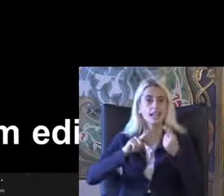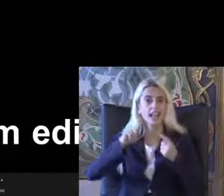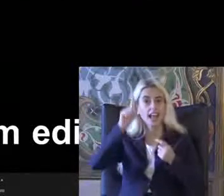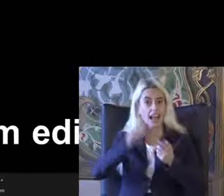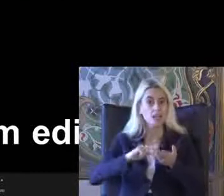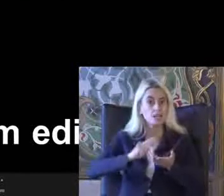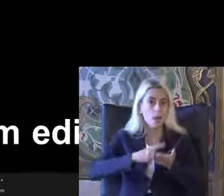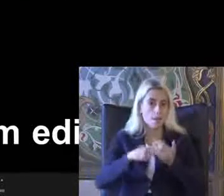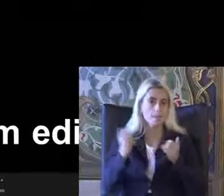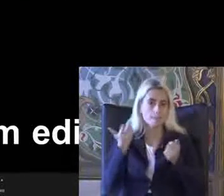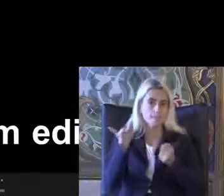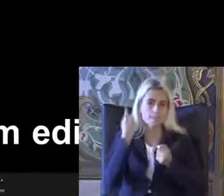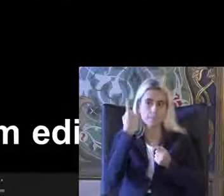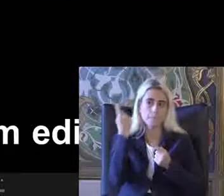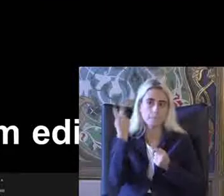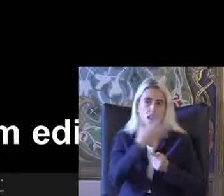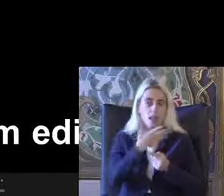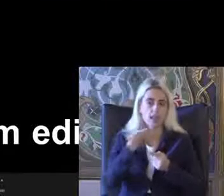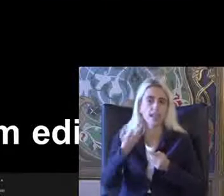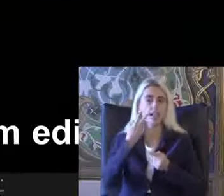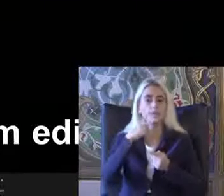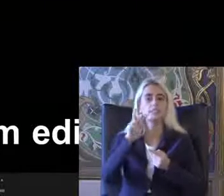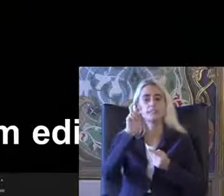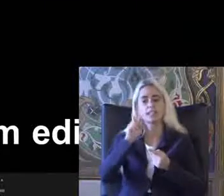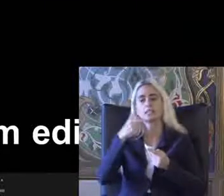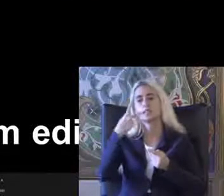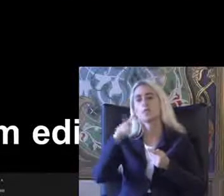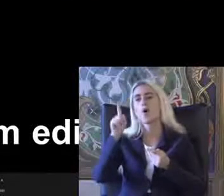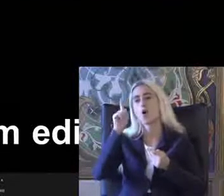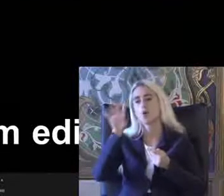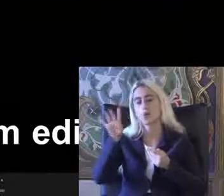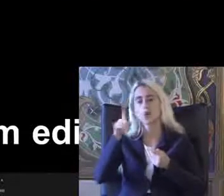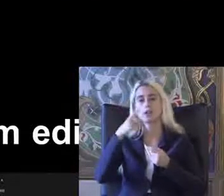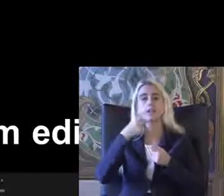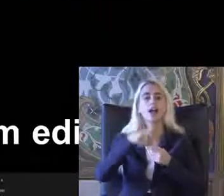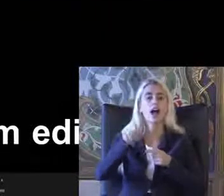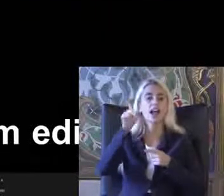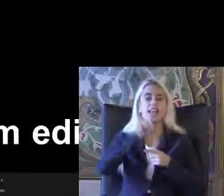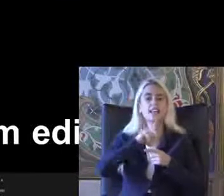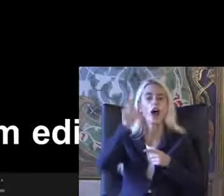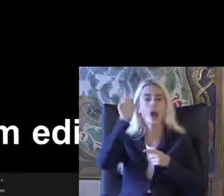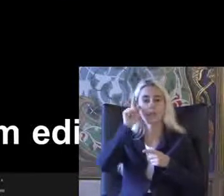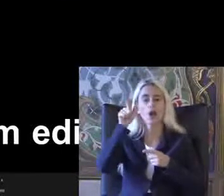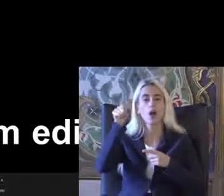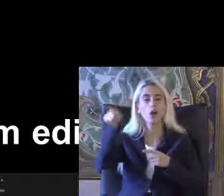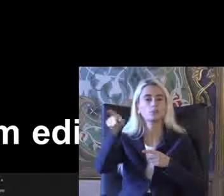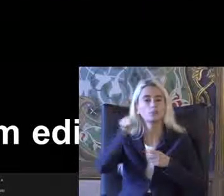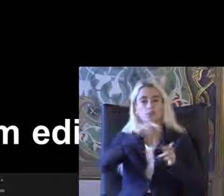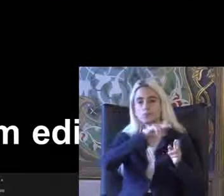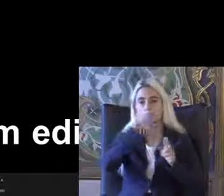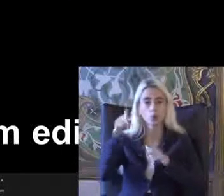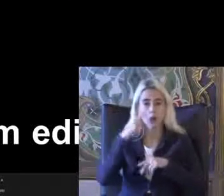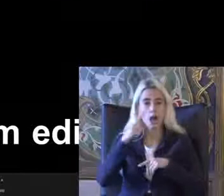2010'da 2014'te İngiltere Amerika ve Türkiye'de de Tekrar Kanun ile ilgili